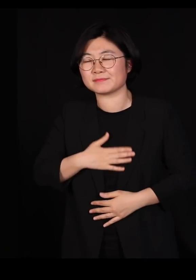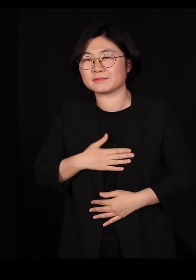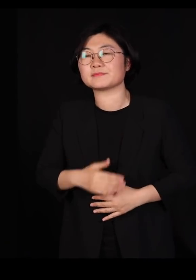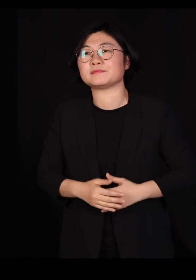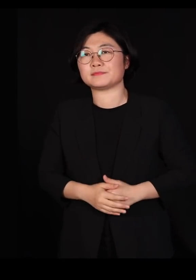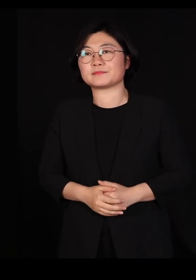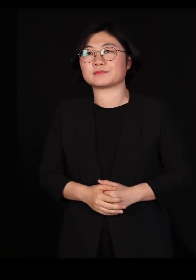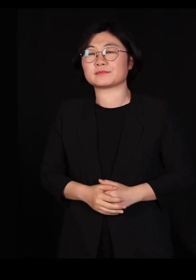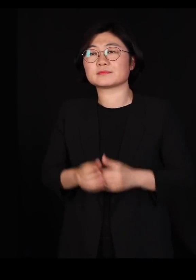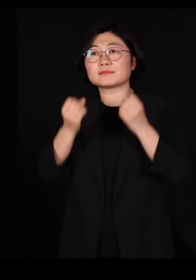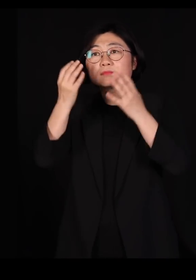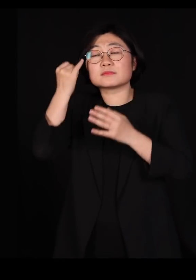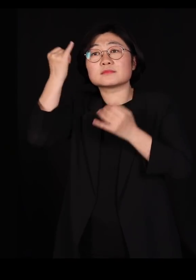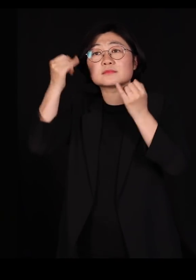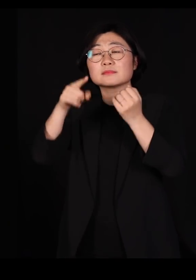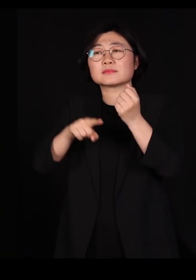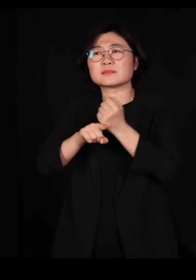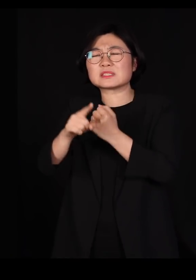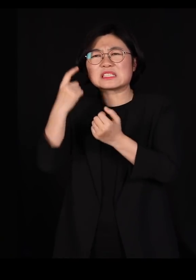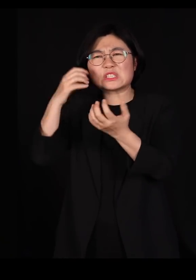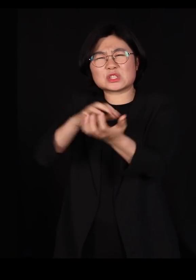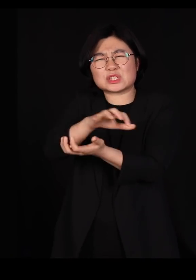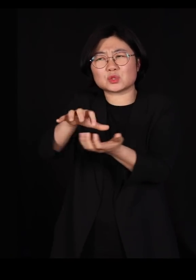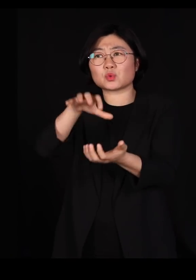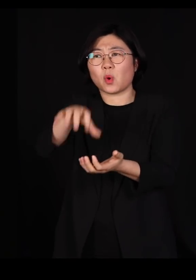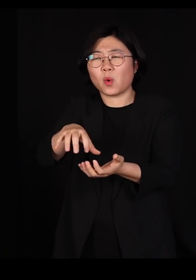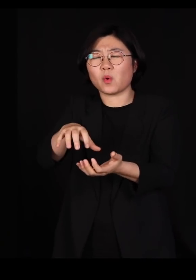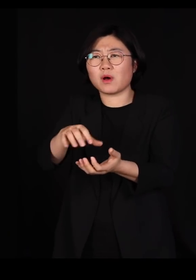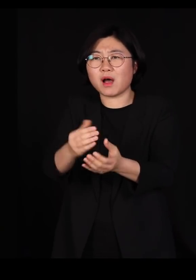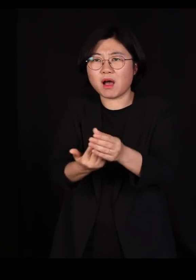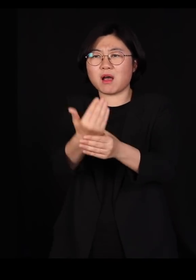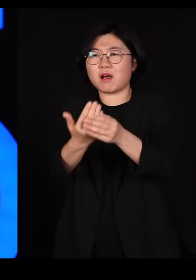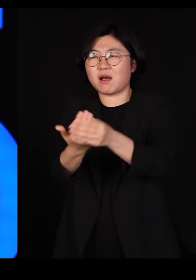창의성이라는 건 시끄러운 곳에서 나와요